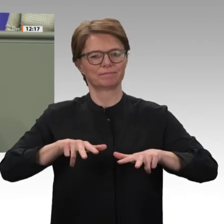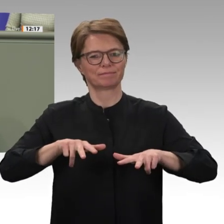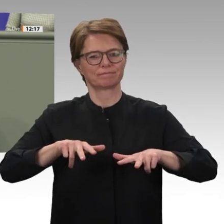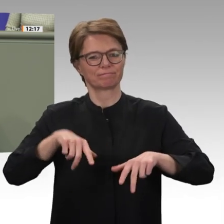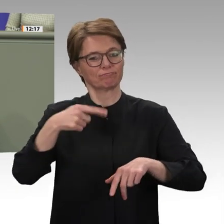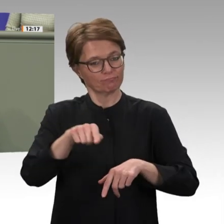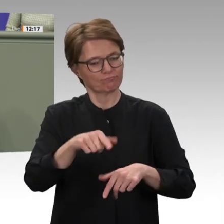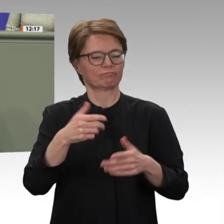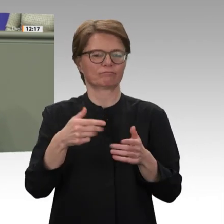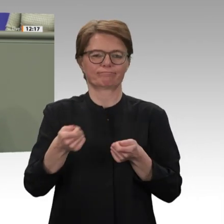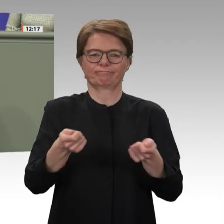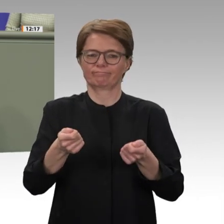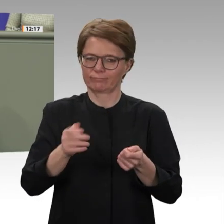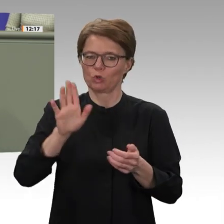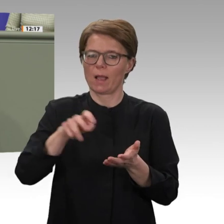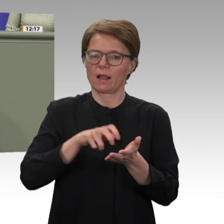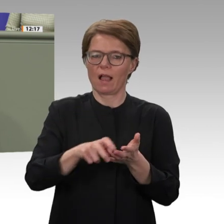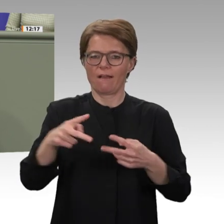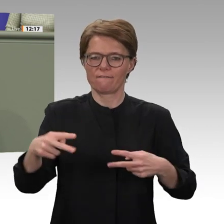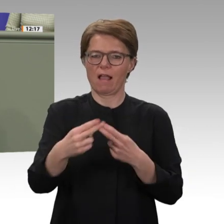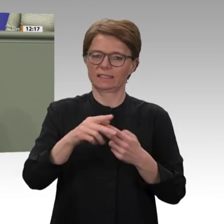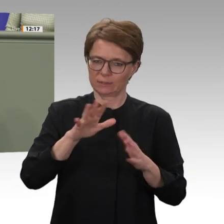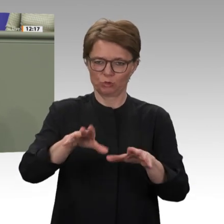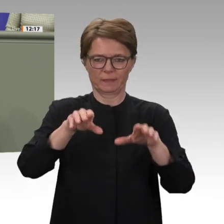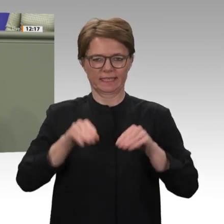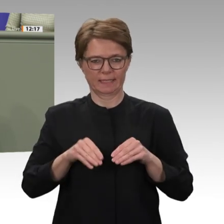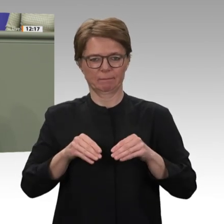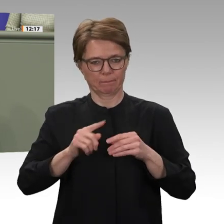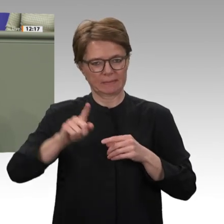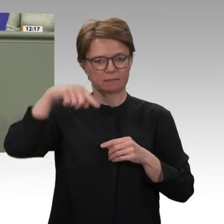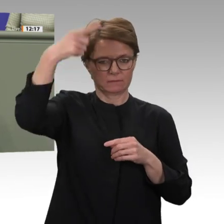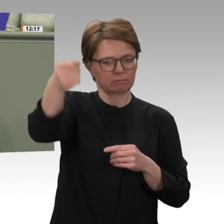dass auch Deutschland die Entwicklung im Sudan unterstützen muss, besteht für